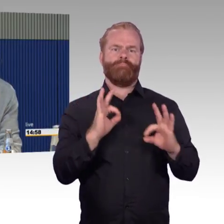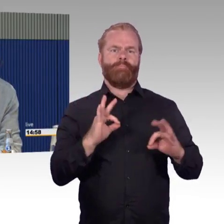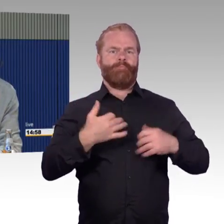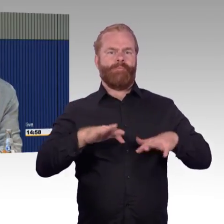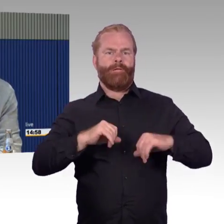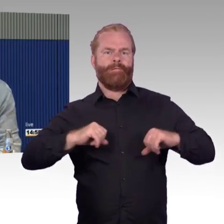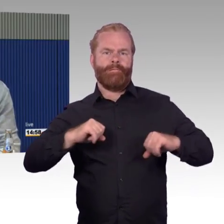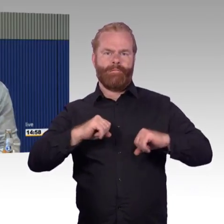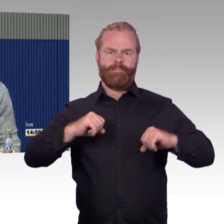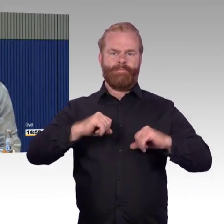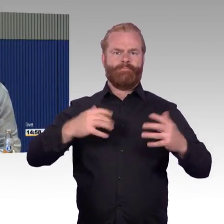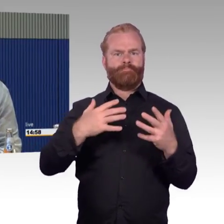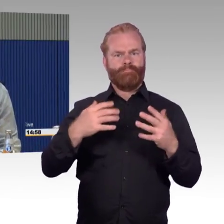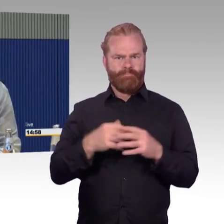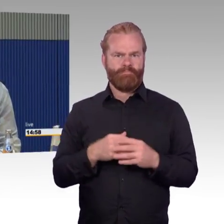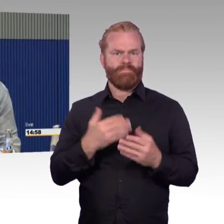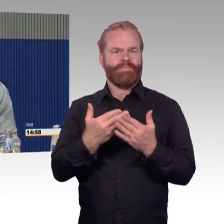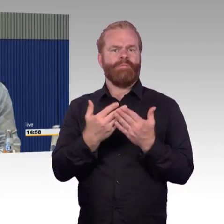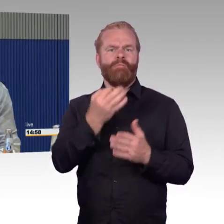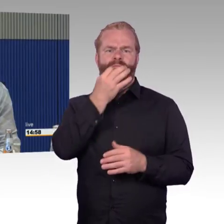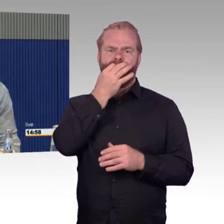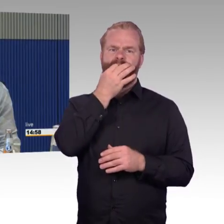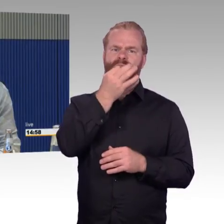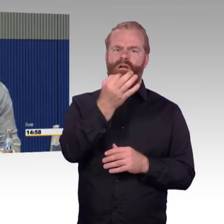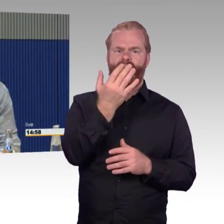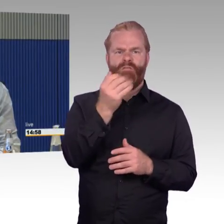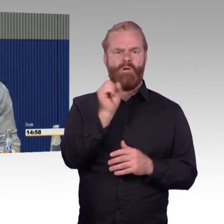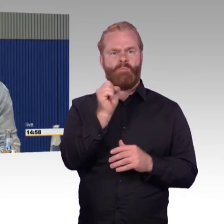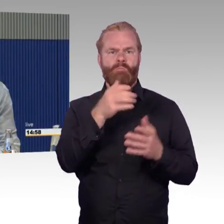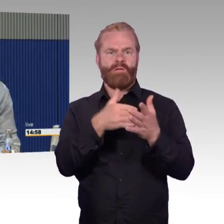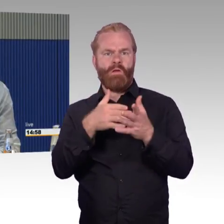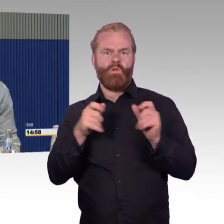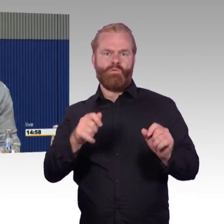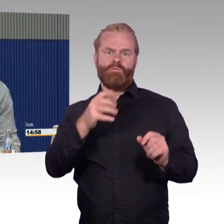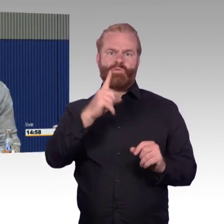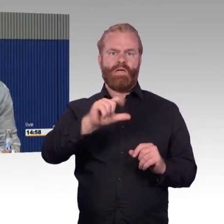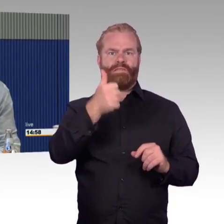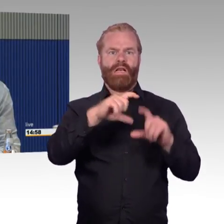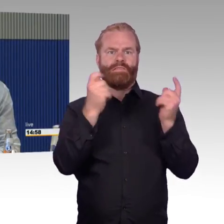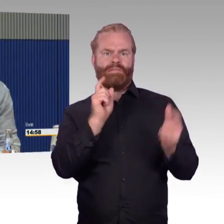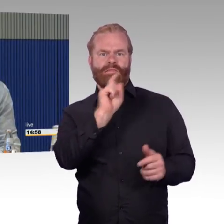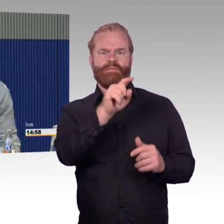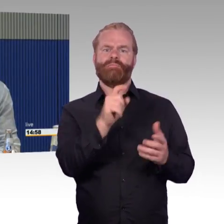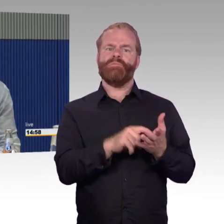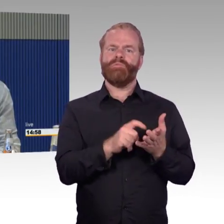Mir sagt die Bahn, das können wir Ihnen doch servieren das wusste ich nicht, dass man das im ICE 1 servieren kann,